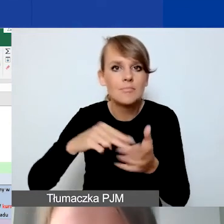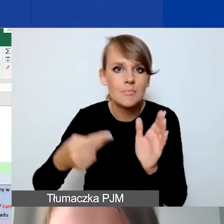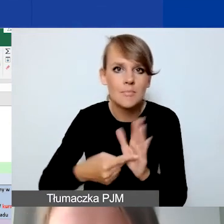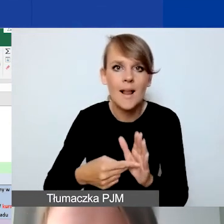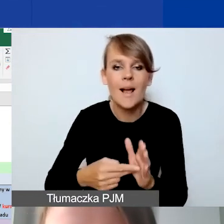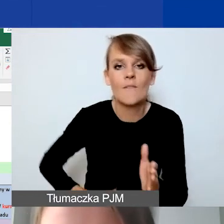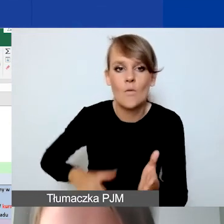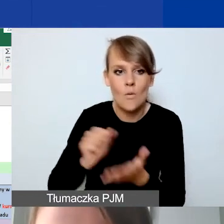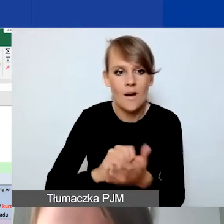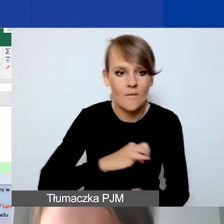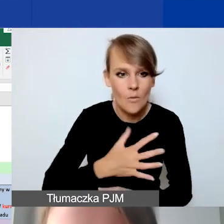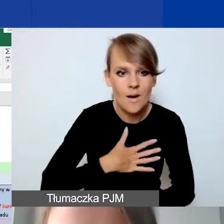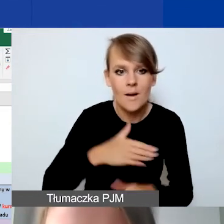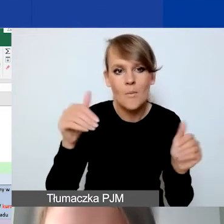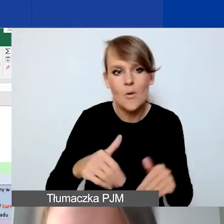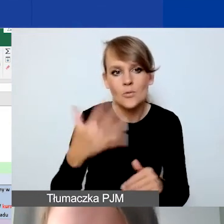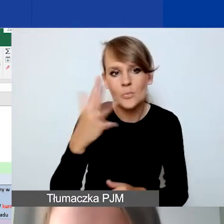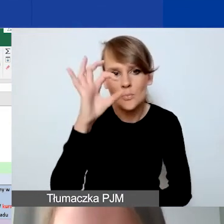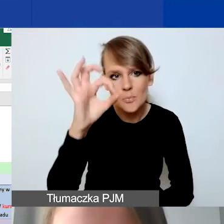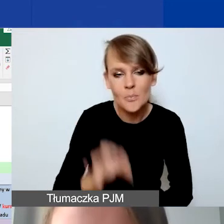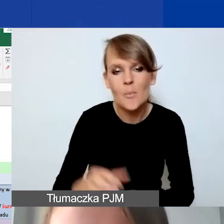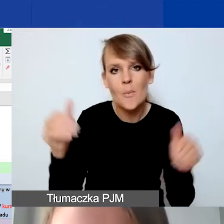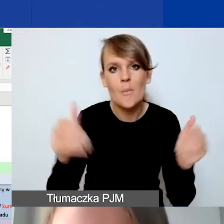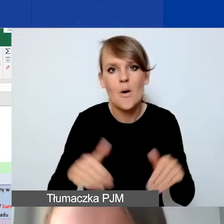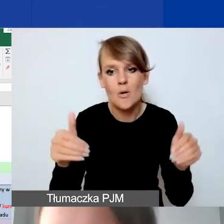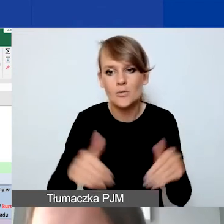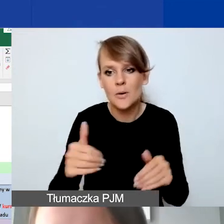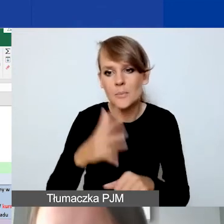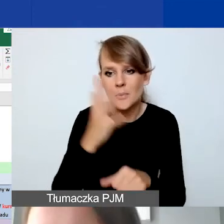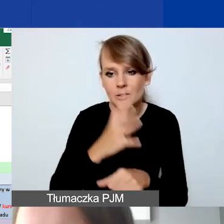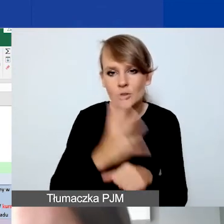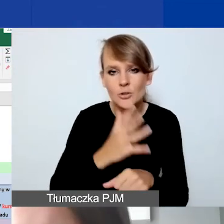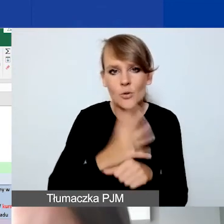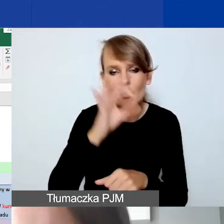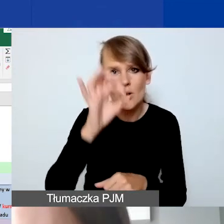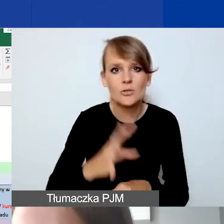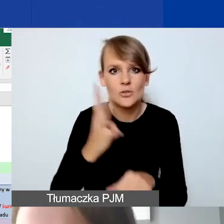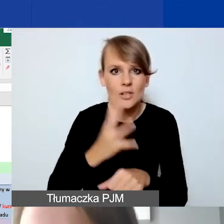Może to być 5%, może to być 50%, 40%, w zależności od tego,